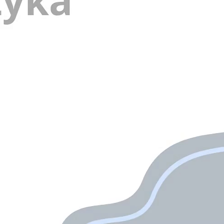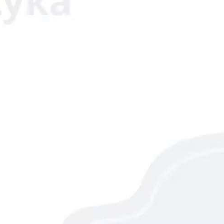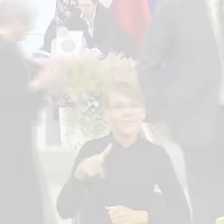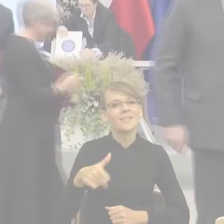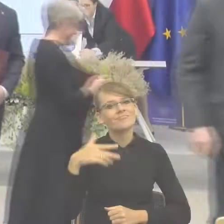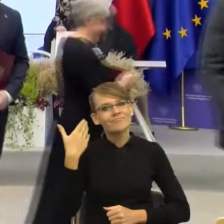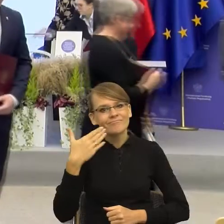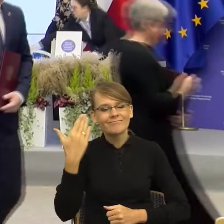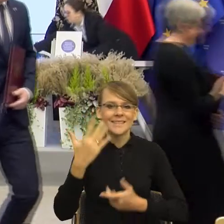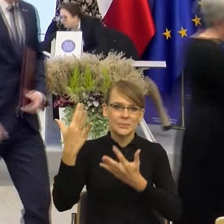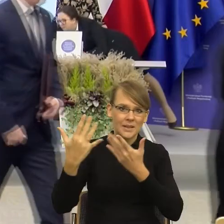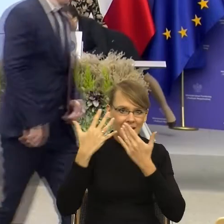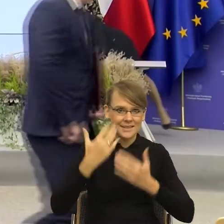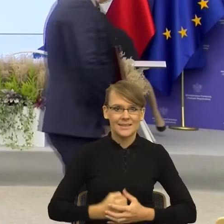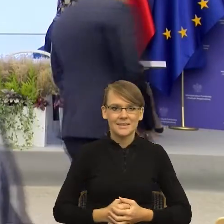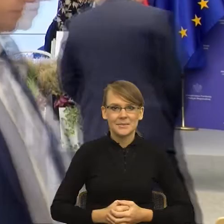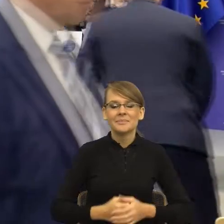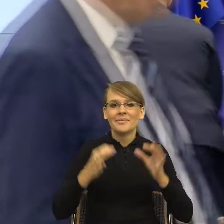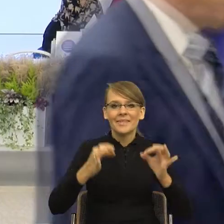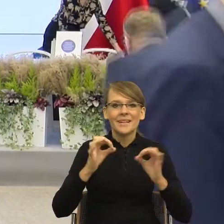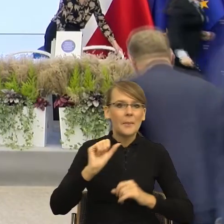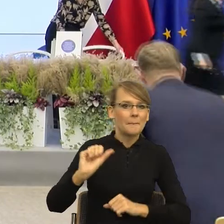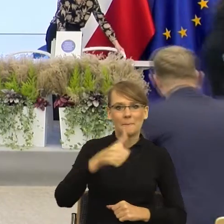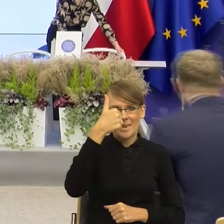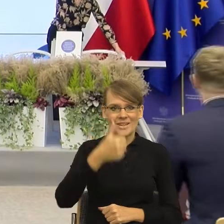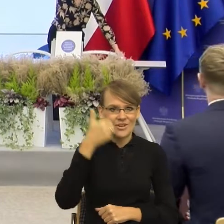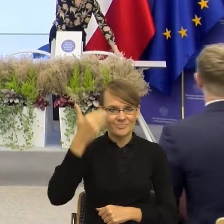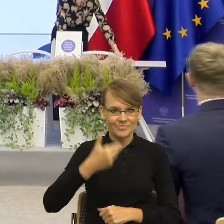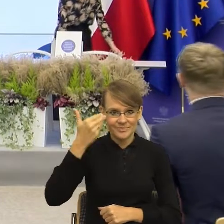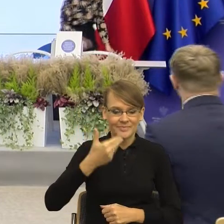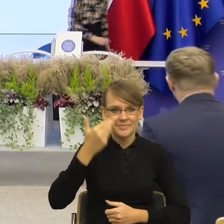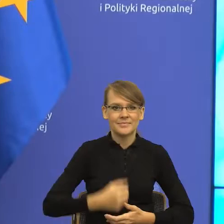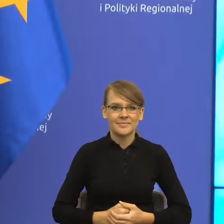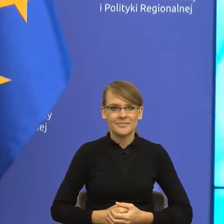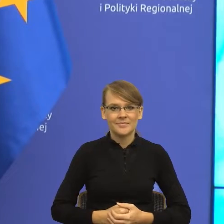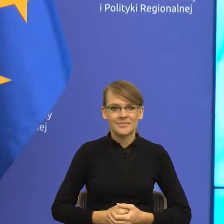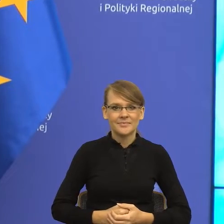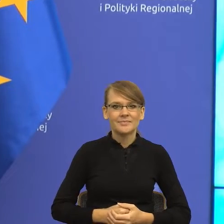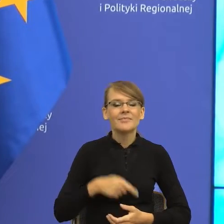Przed nami pierwsze takie wystąpienie. Jego autorką będzie Pani doktor